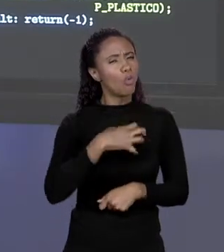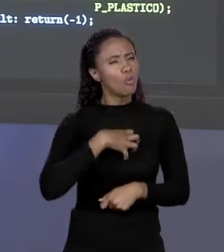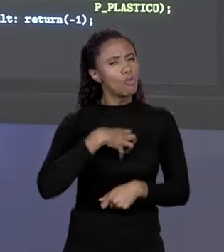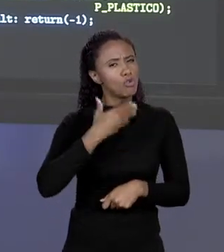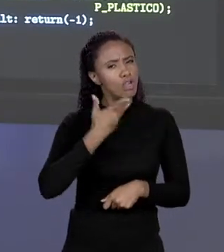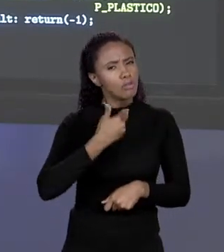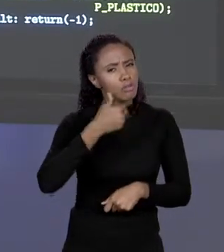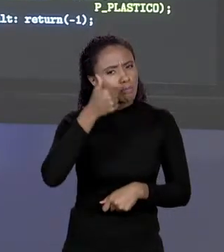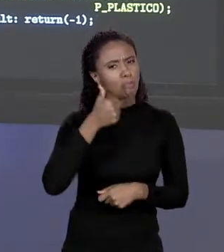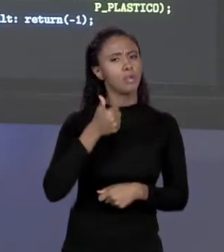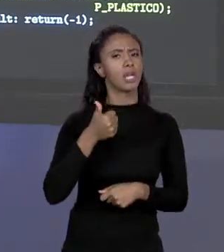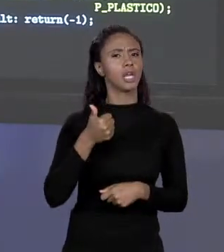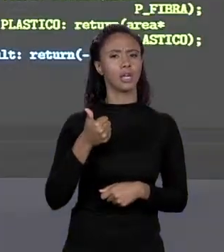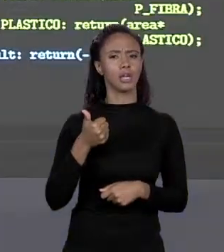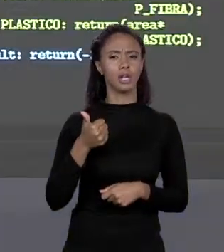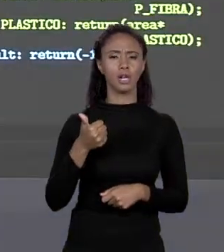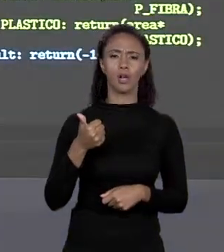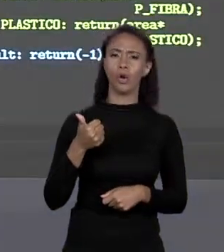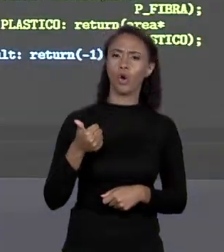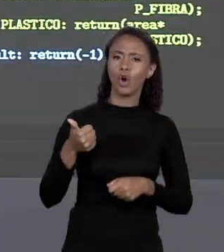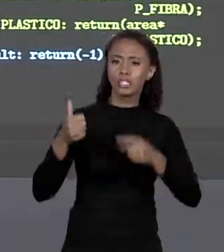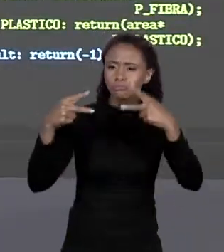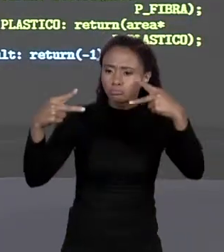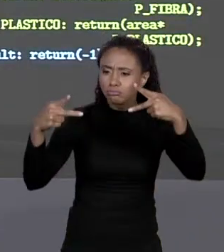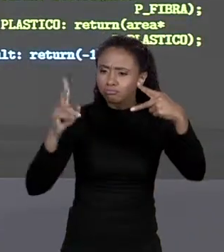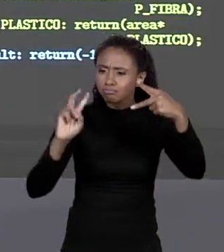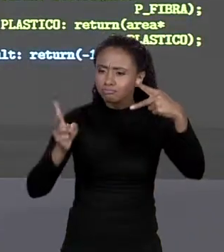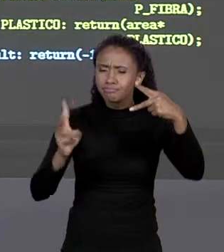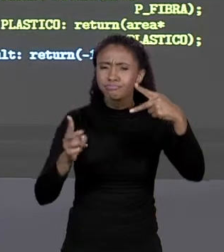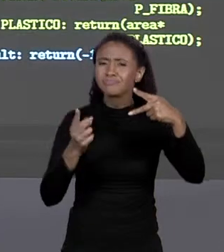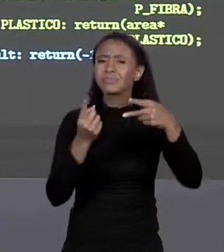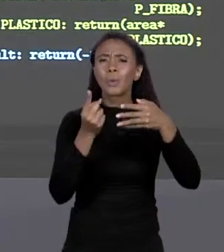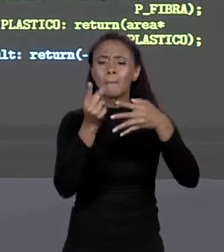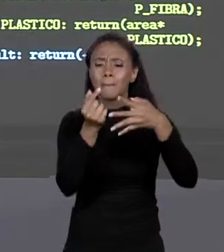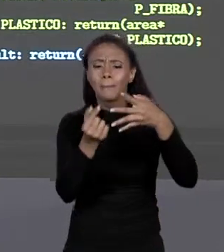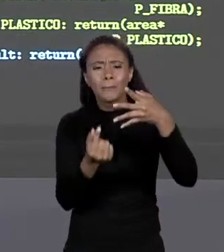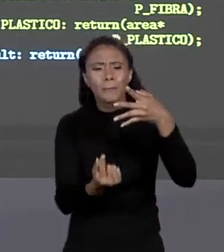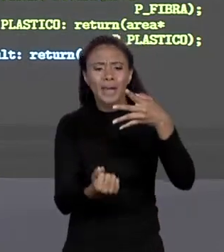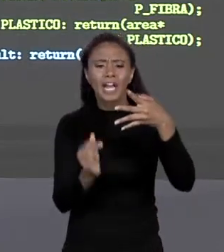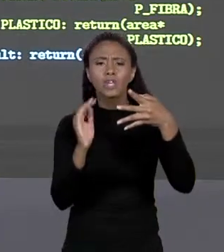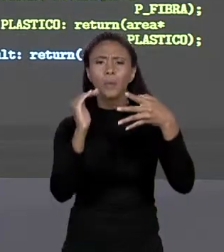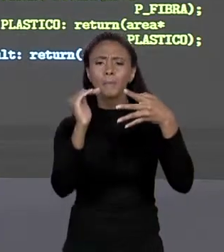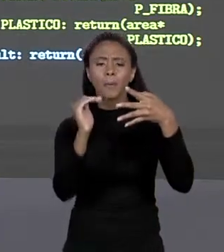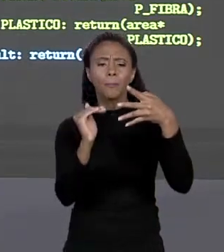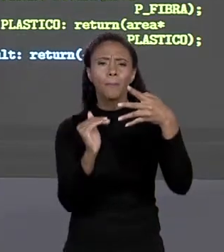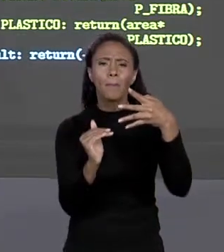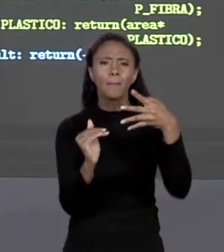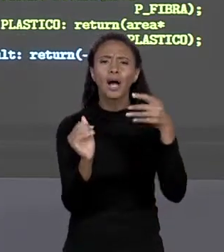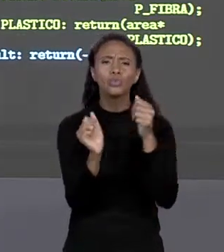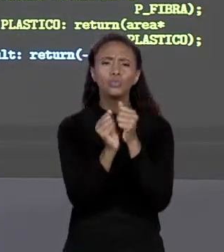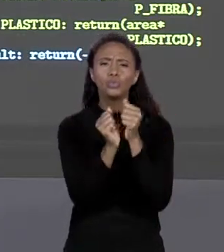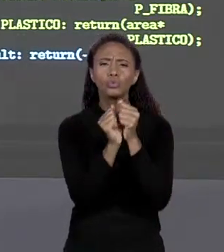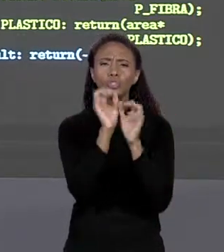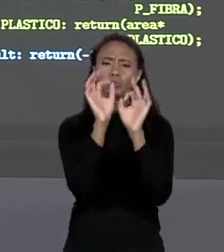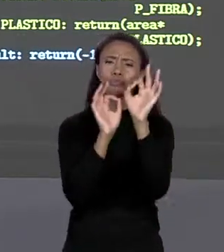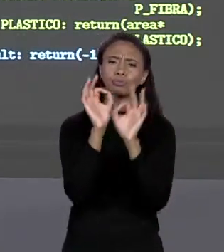AGRUPAMENTO QUE EU QUERIA, MANTER TODOS OS PREÇOS JUNTOS, FAZER UM MAPEAMENTO DIRETO